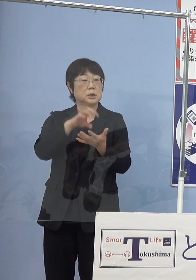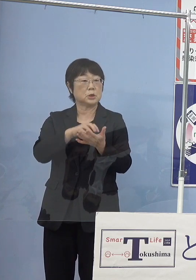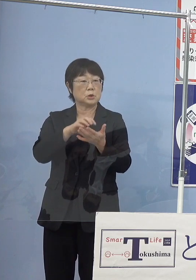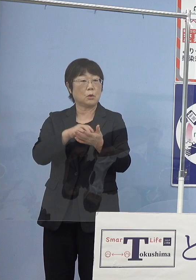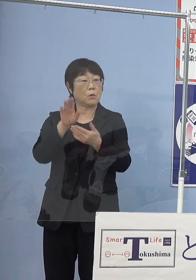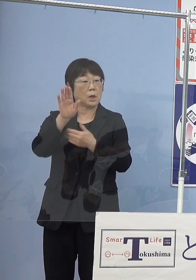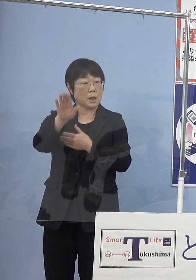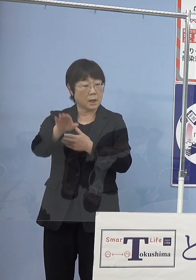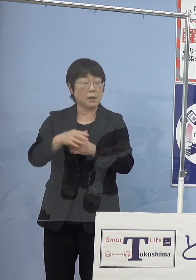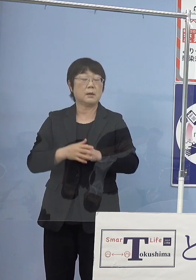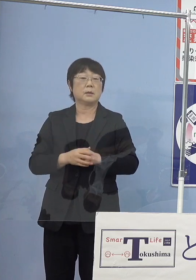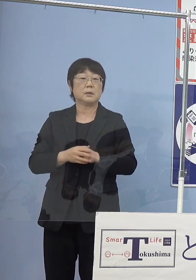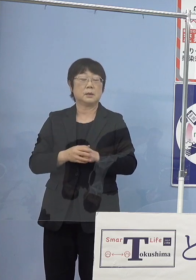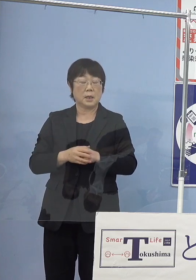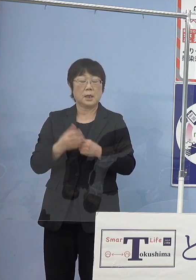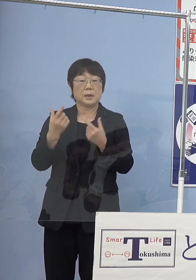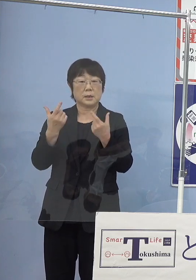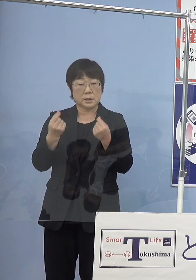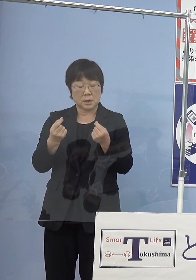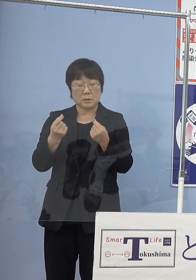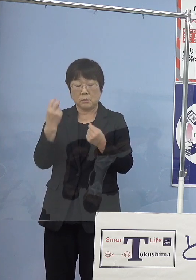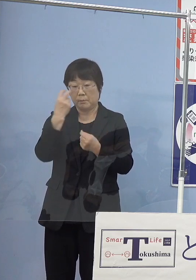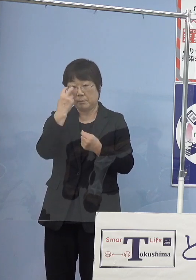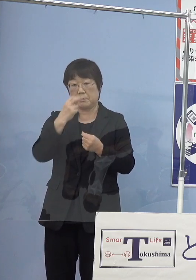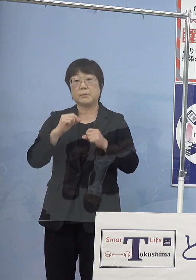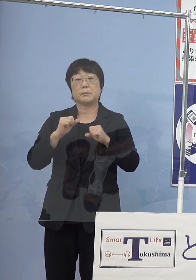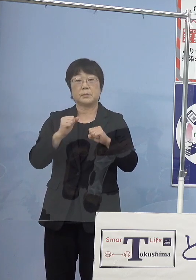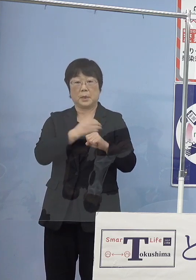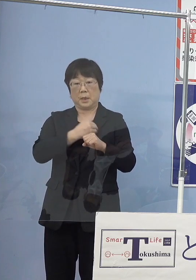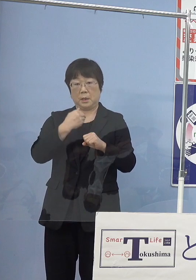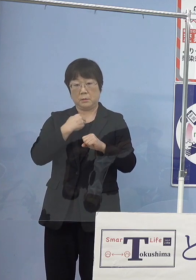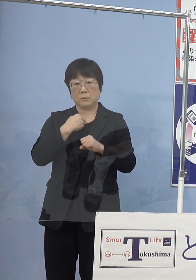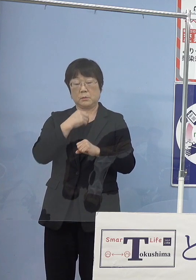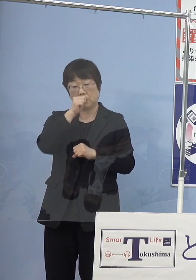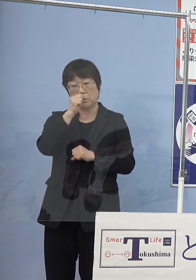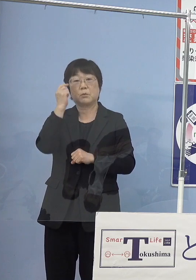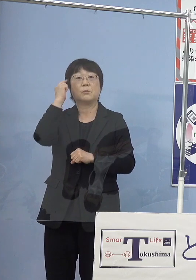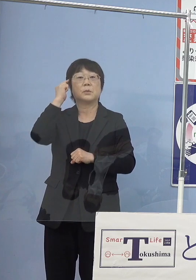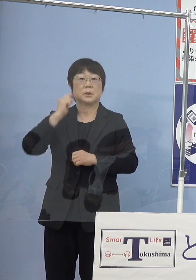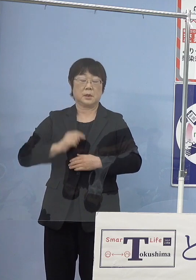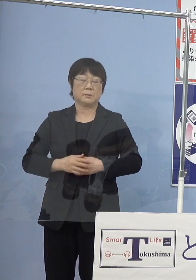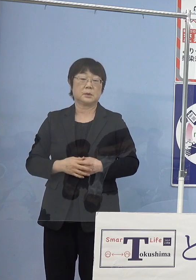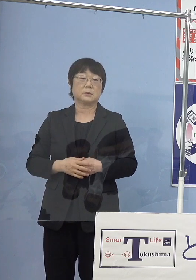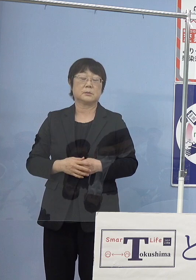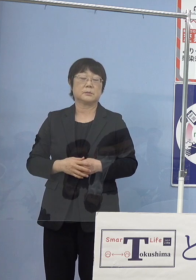そうしたものについても しっかりと測っていくことが出来ればと このように考えております